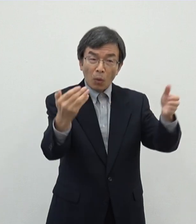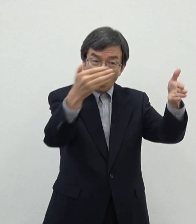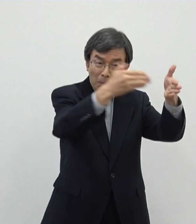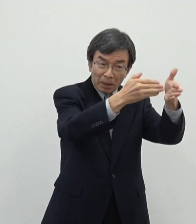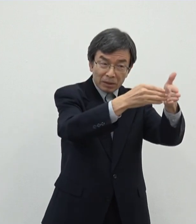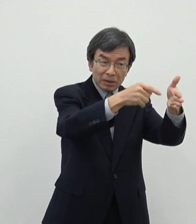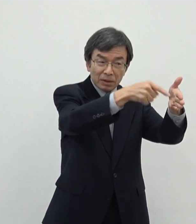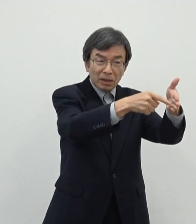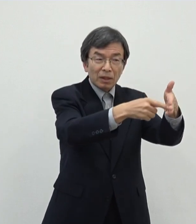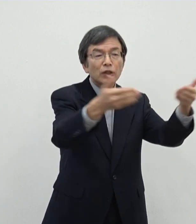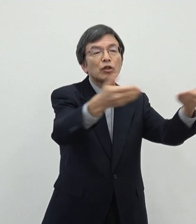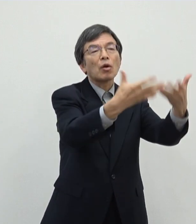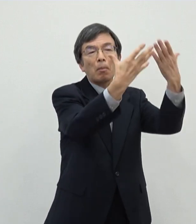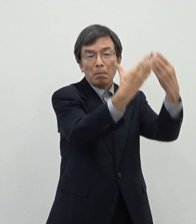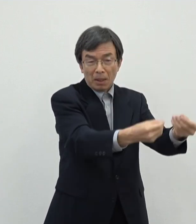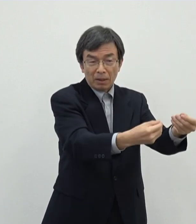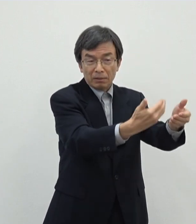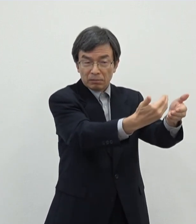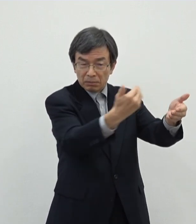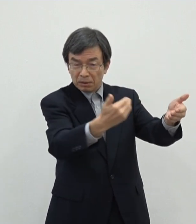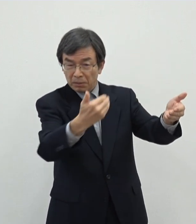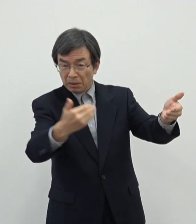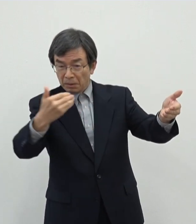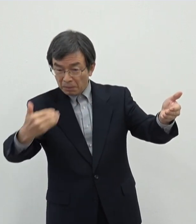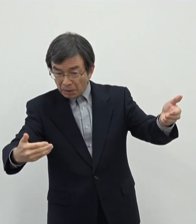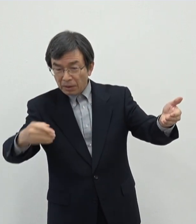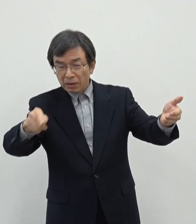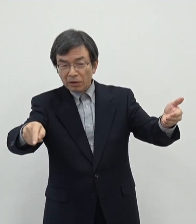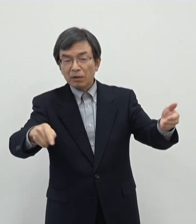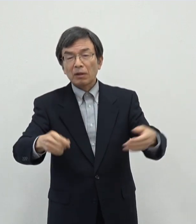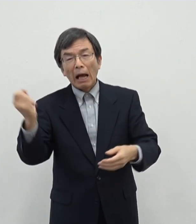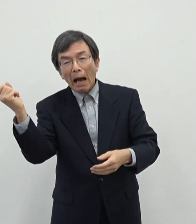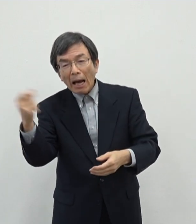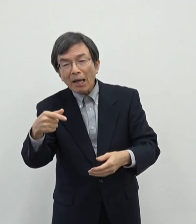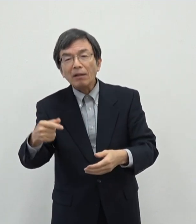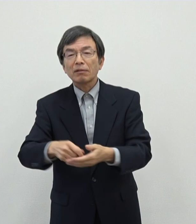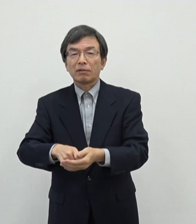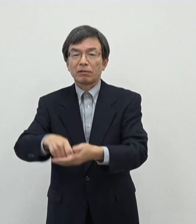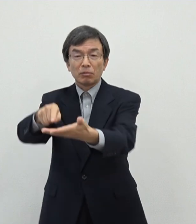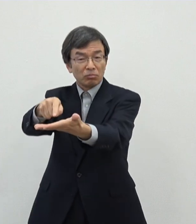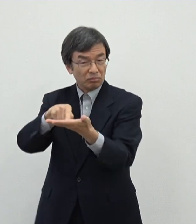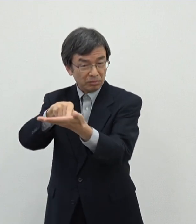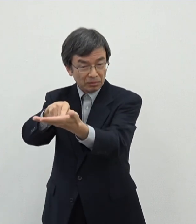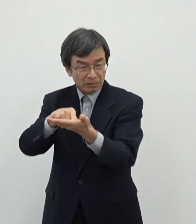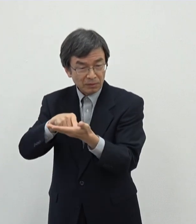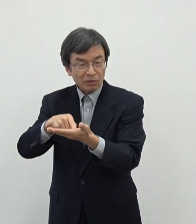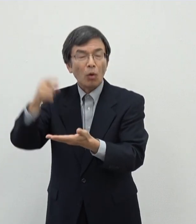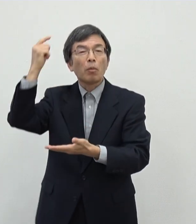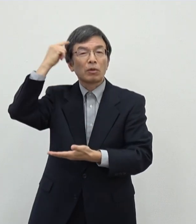いただこうという風に考えますと現実的にはあのなるべく早く動き出していただきたいなというふうに思っておりまして